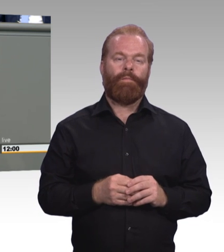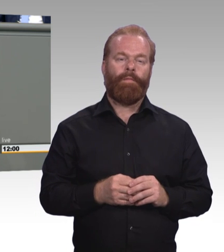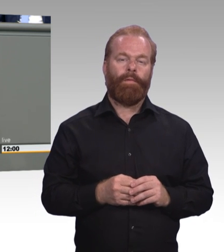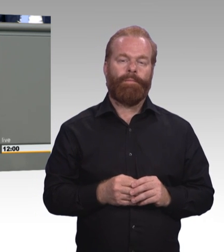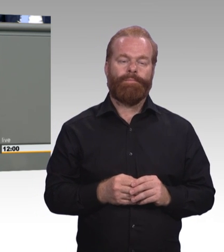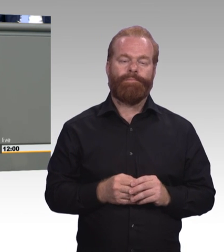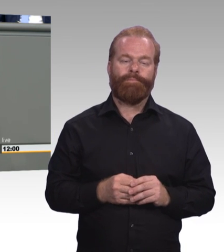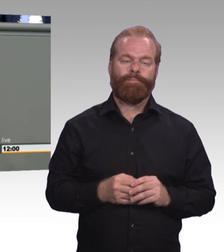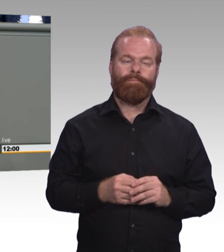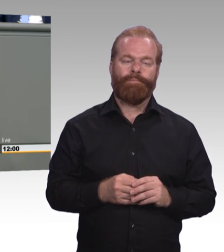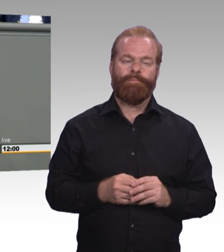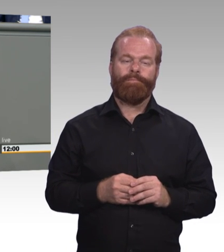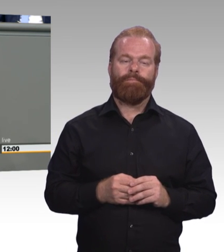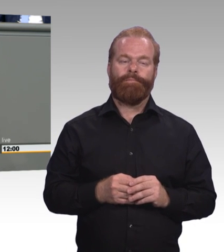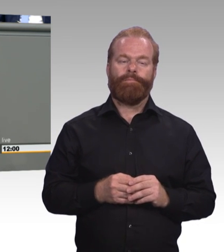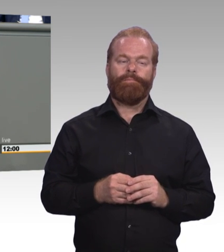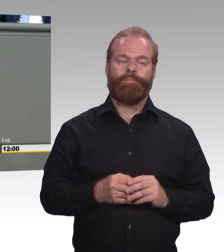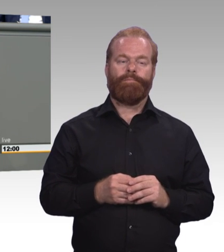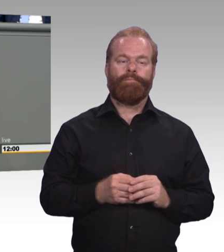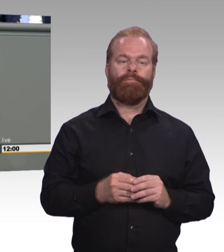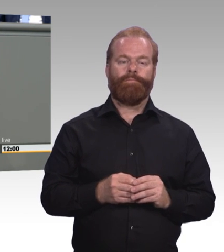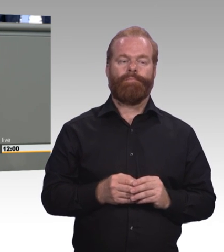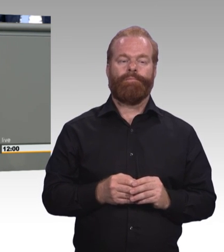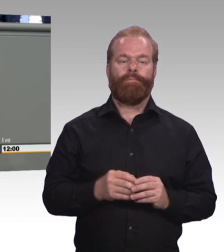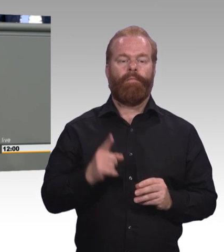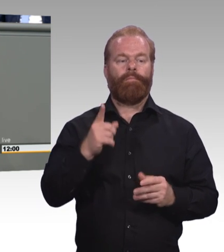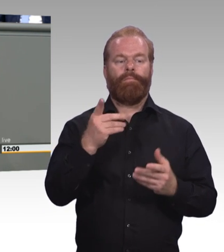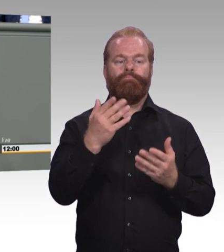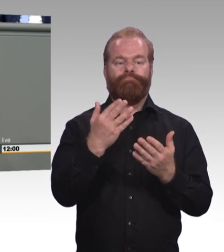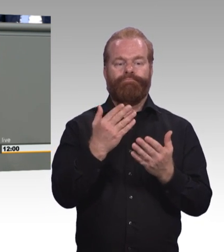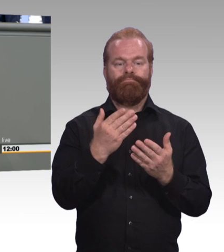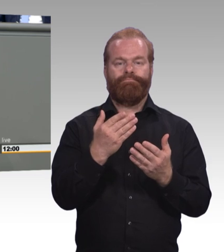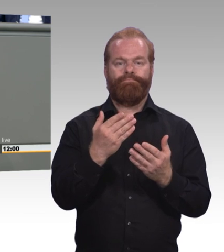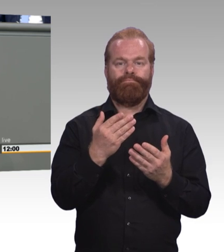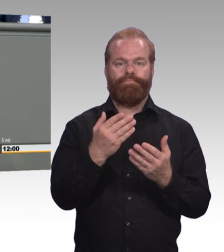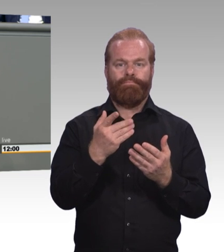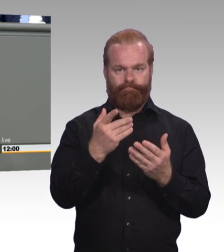weit weniger als fünf Prozent der Azubis betreffen.